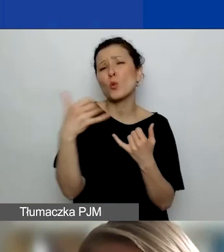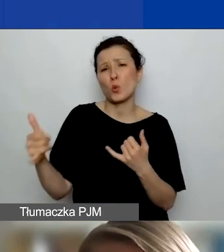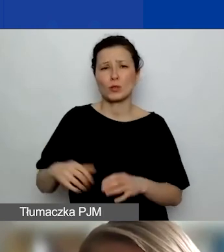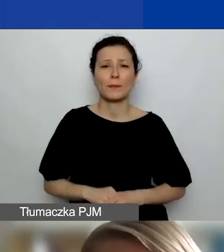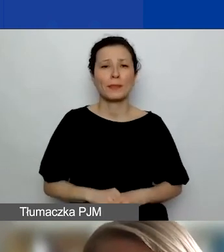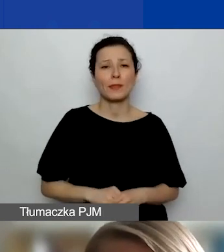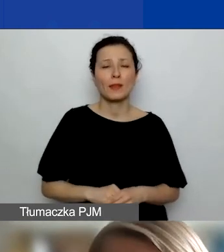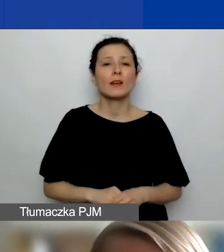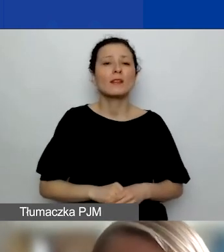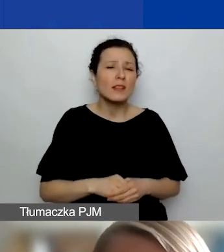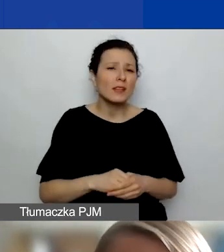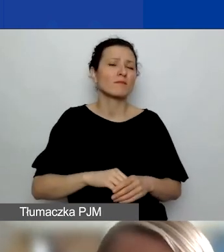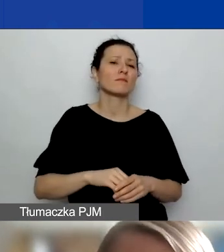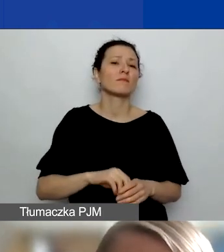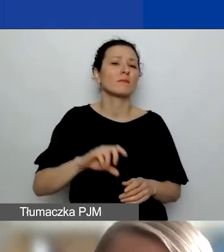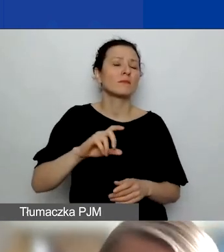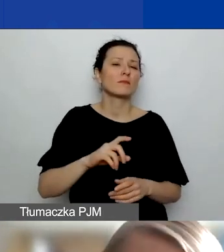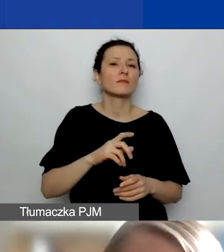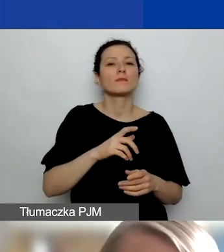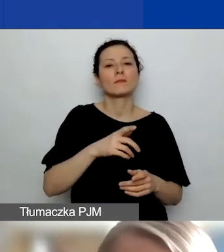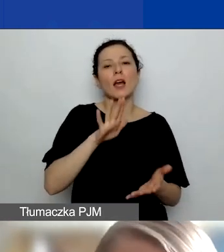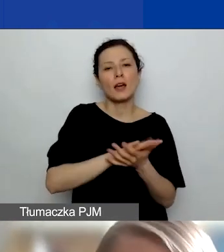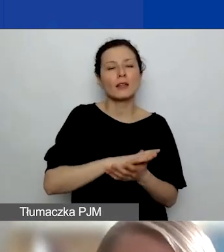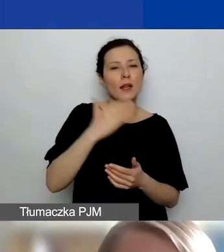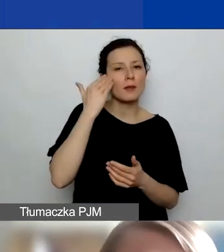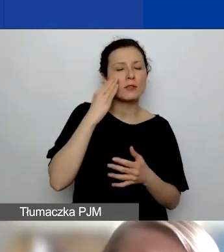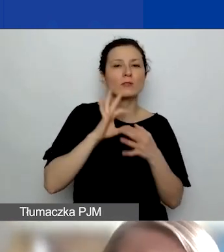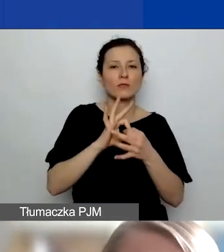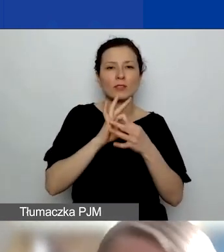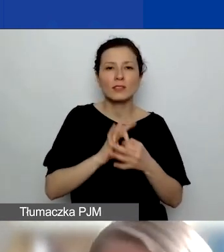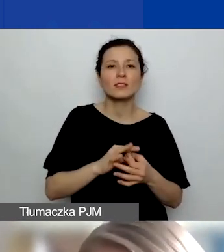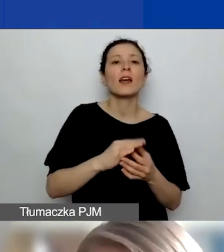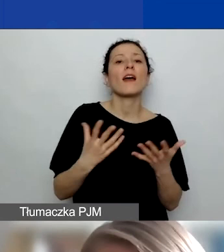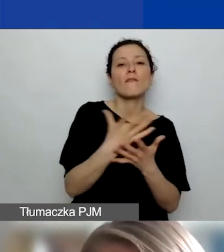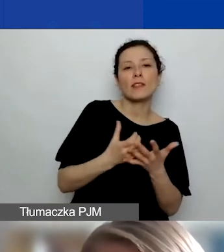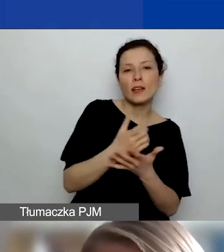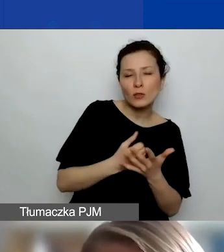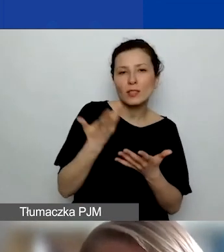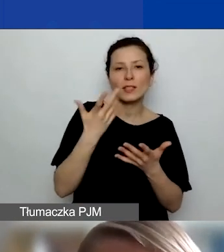Zarówno stricte merytoryczne związane z wynagrodzeniami i podróżami, jakimiś usługami eksperckimi,